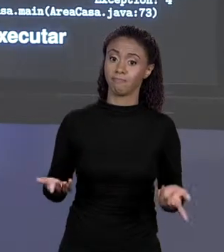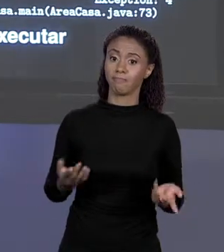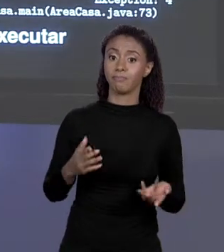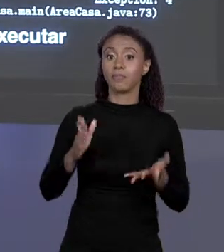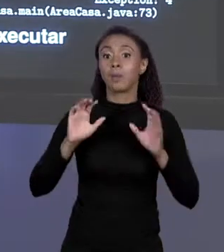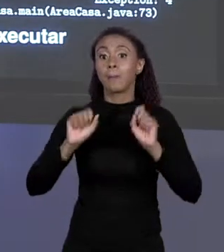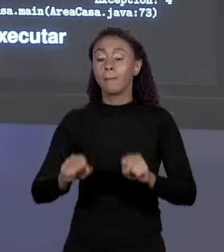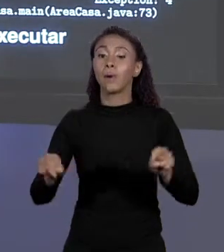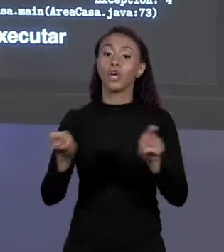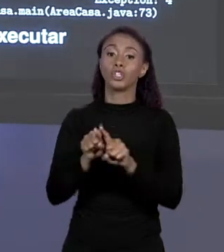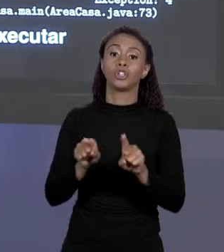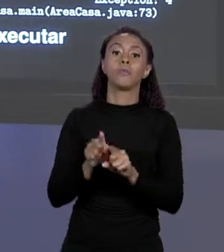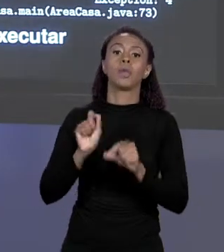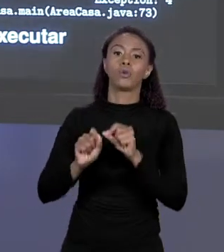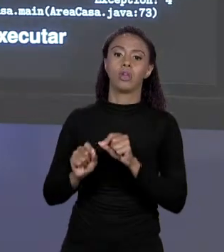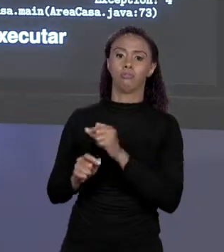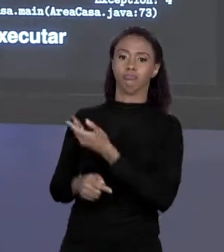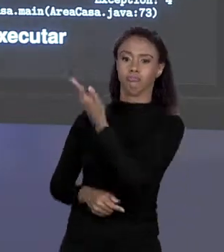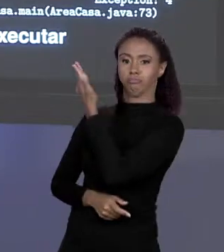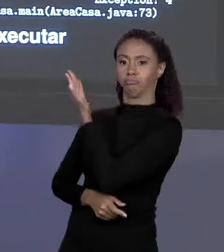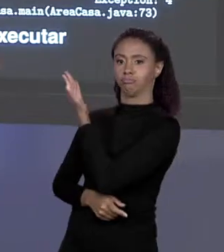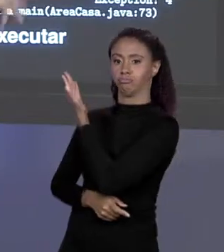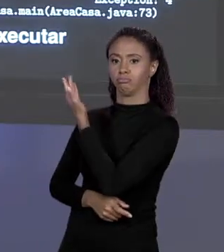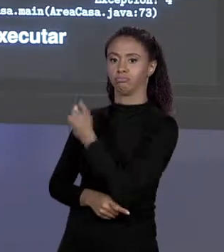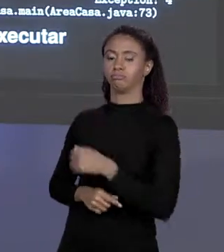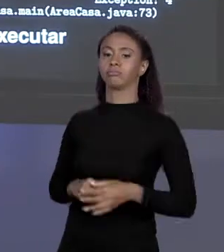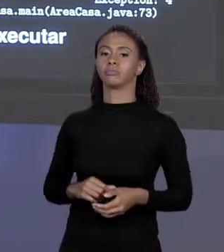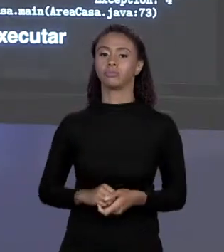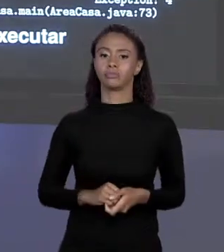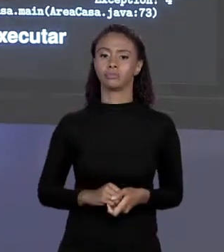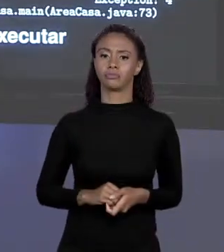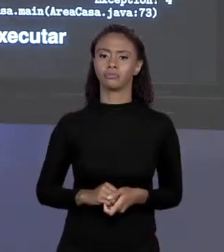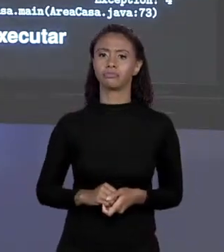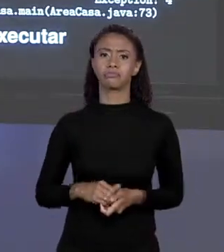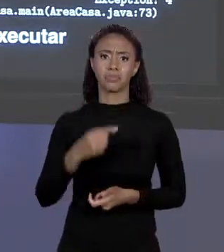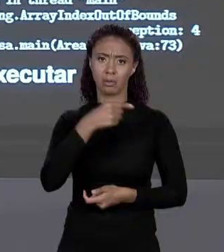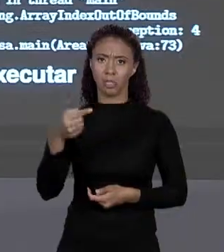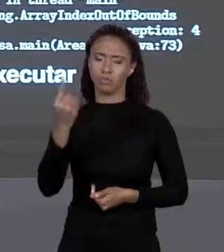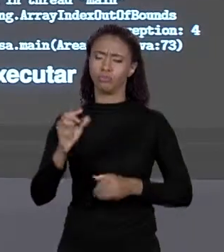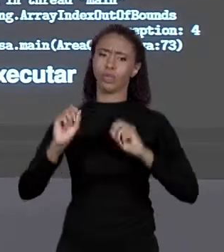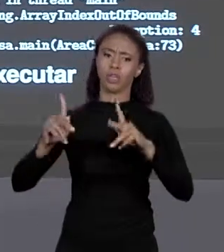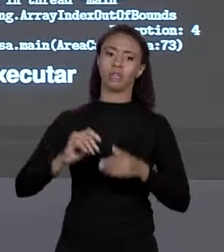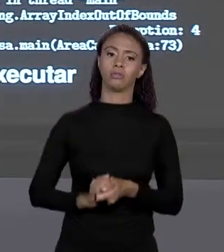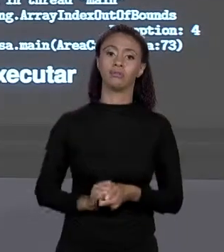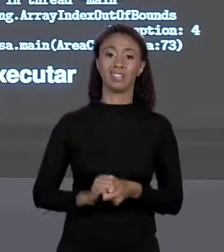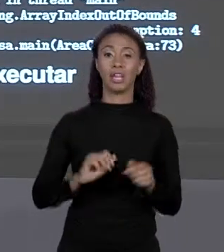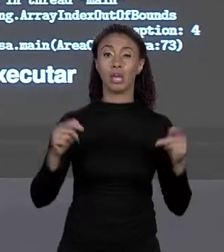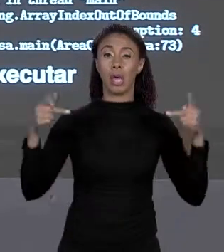IN THREAD MAIN JAVA LANG ARRAY INDER BOUNDS EXCEPTION" MENOS 1, O NOME TODO ESSE "EXCEPTION